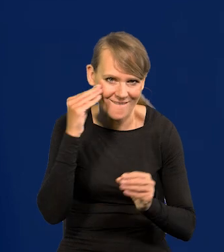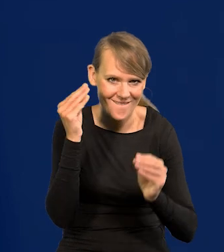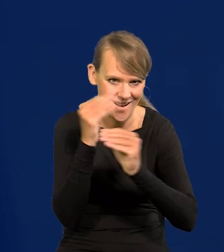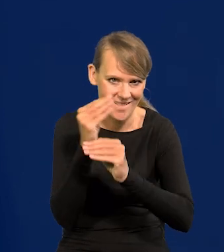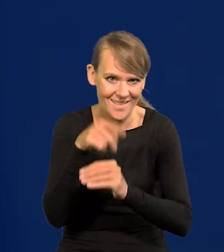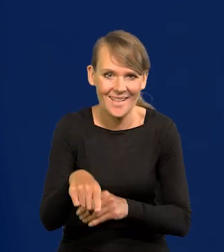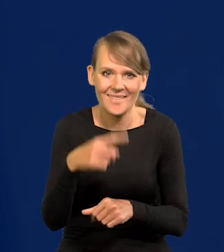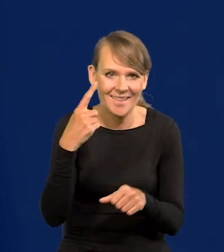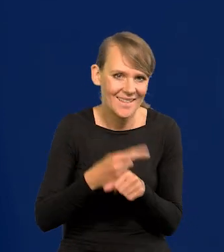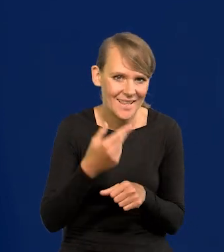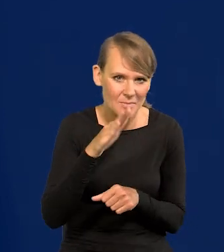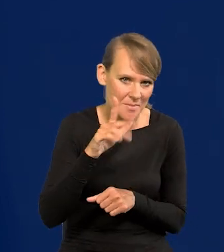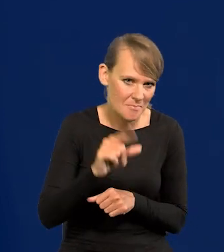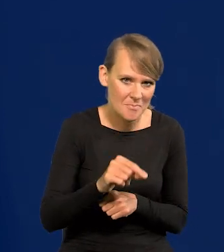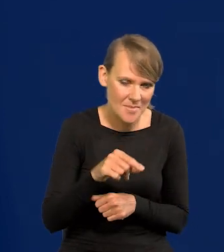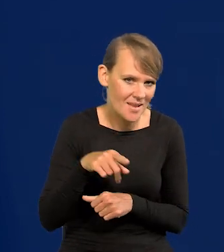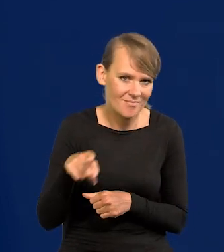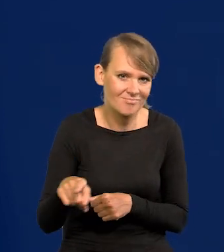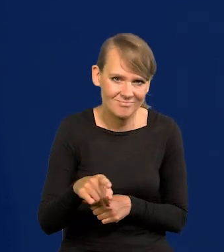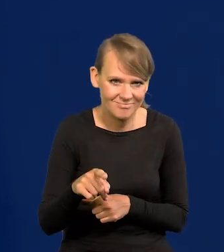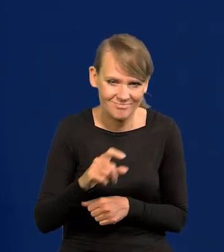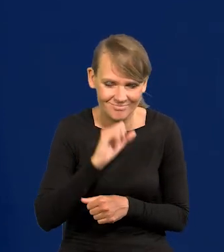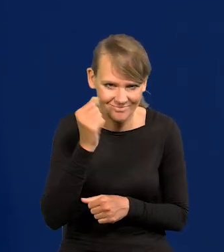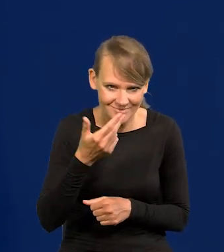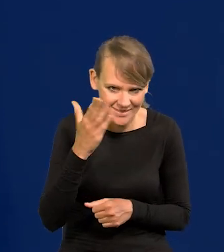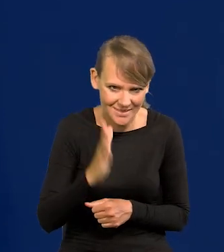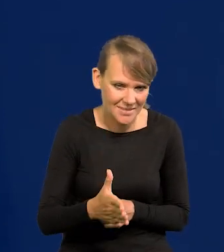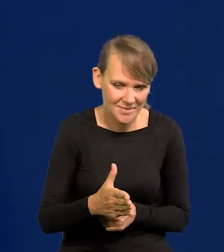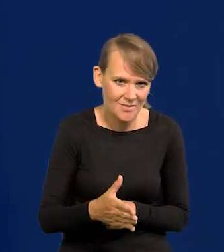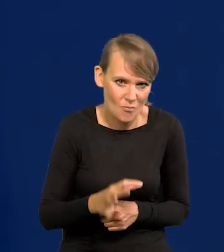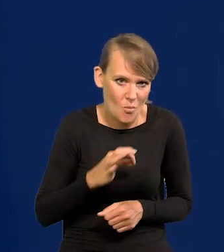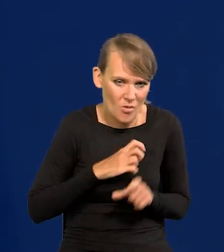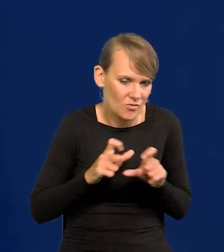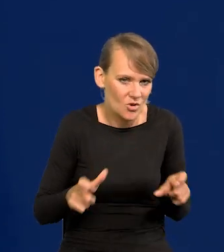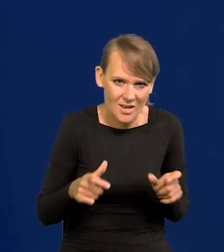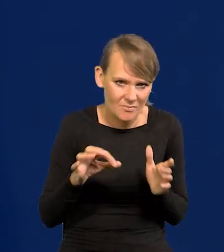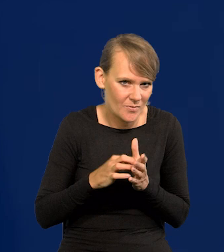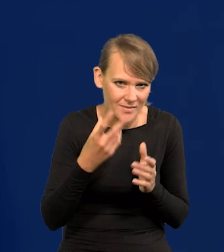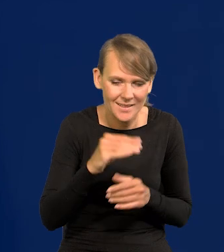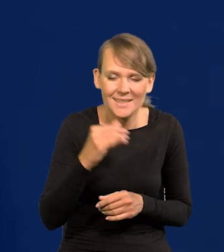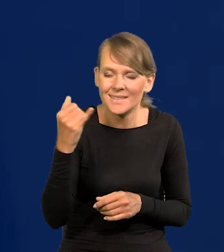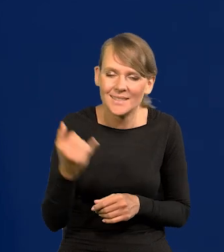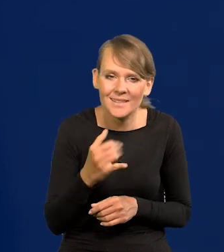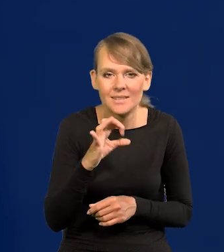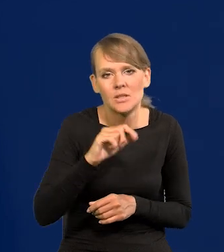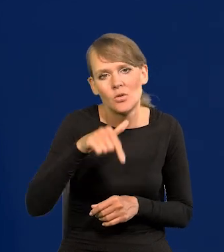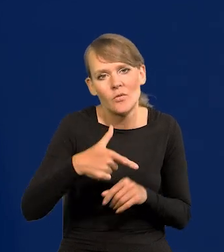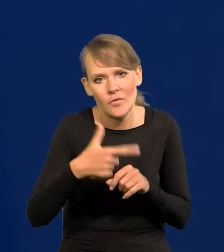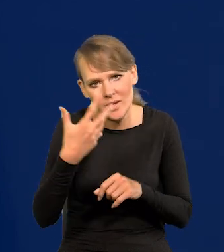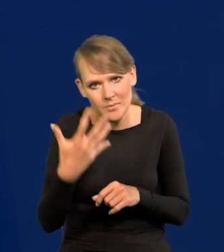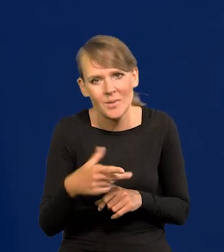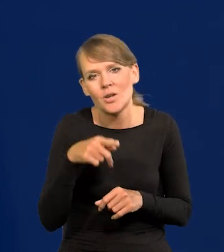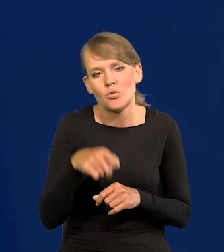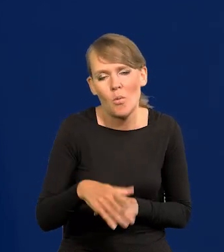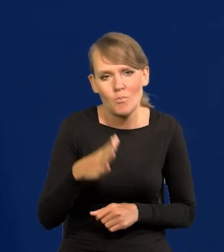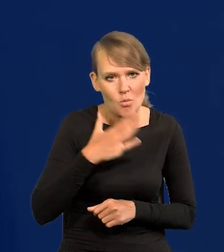Takich decyzji w ogóle NBP nigdy nie będzie podejmować, przynajmniej za mojej kadencji. Zawsze to 0,25 najbardziej nam się podoba.